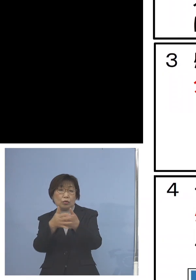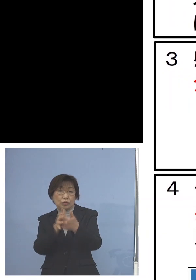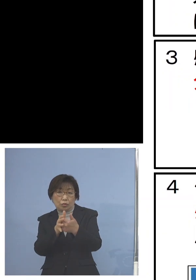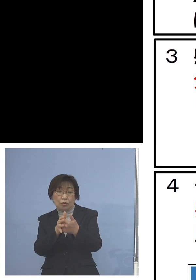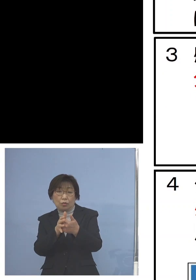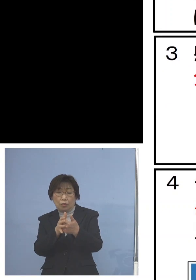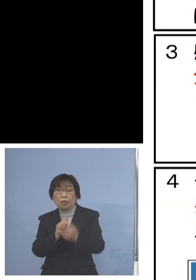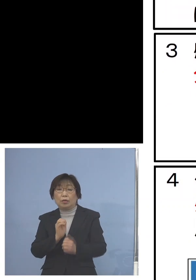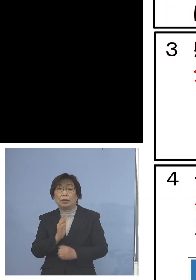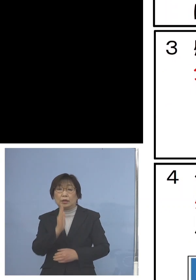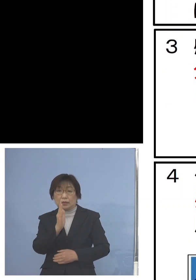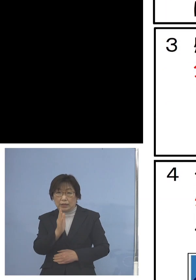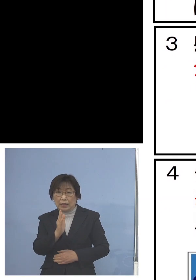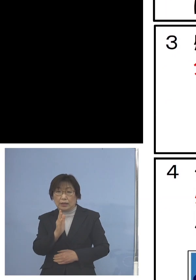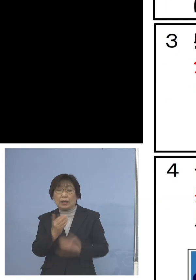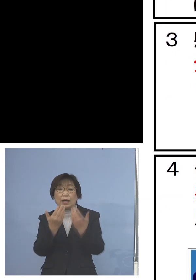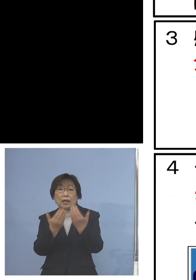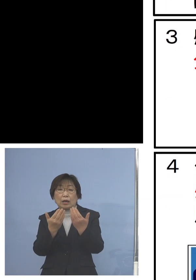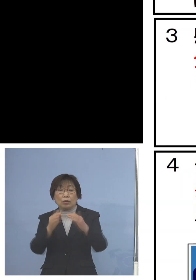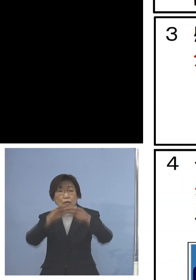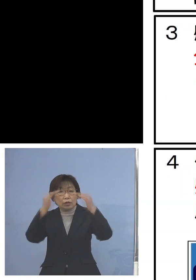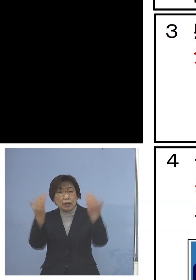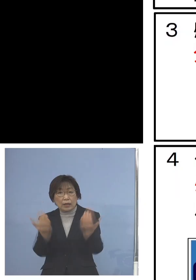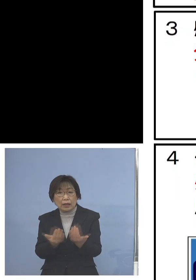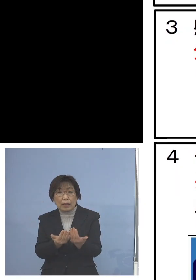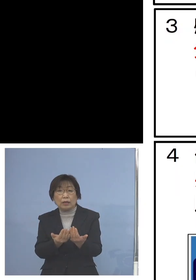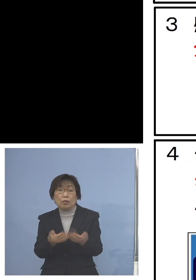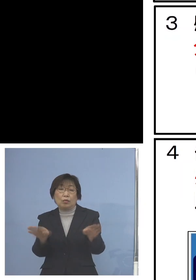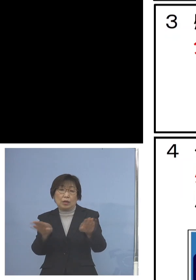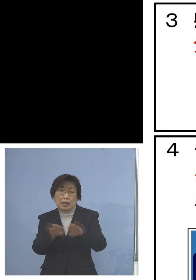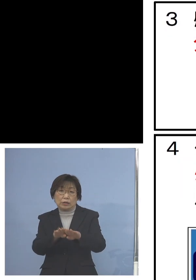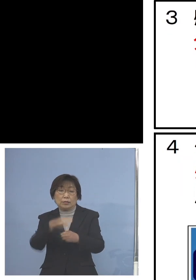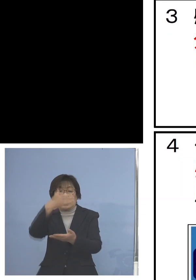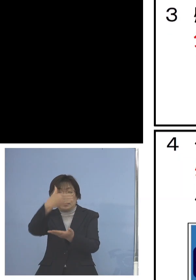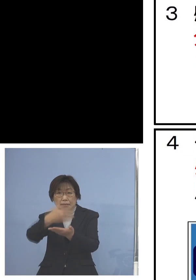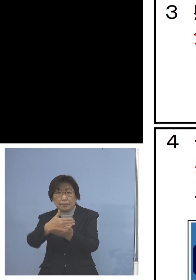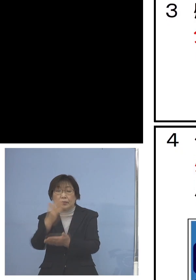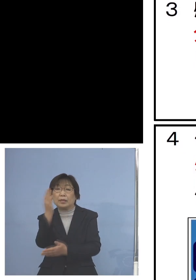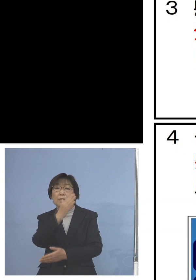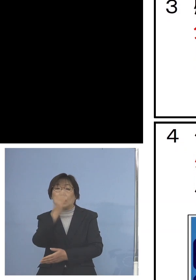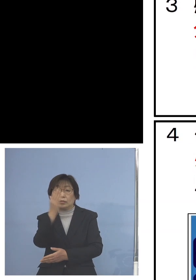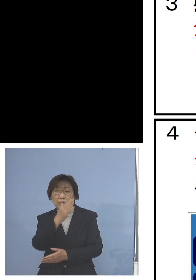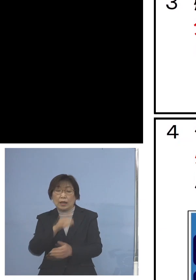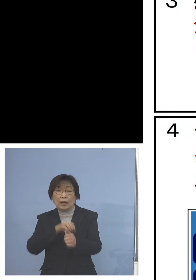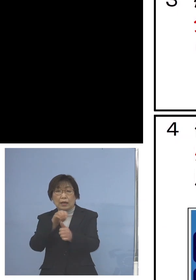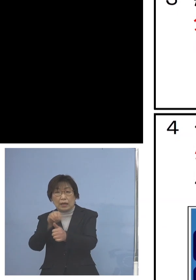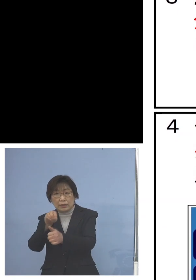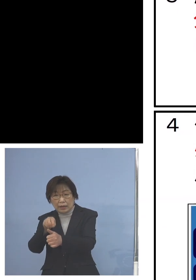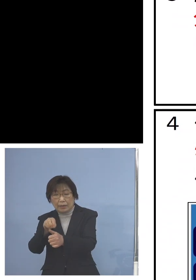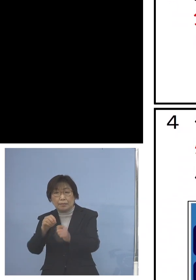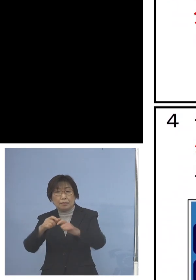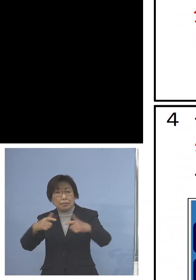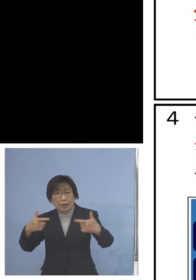また学校全体を止めてしまうというよりも 感染状況により学年、学級閉鎖